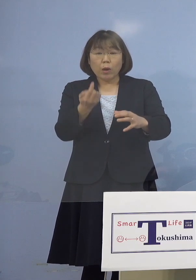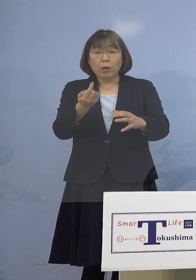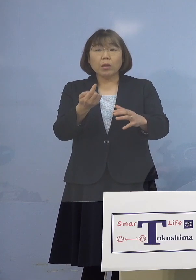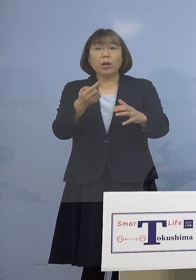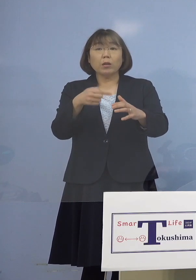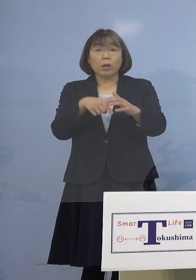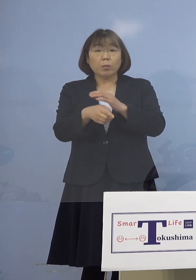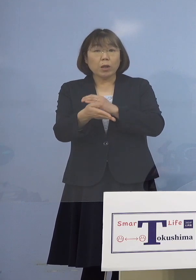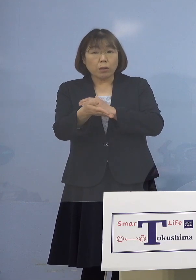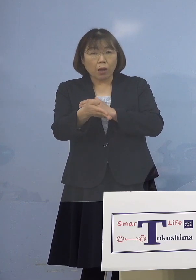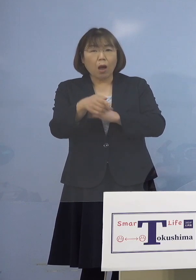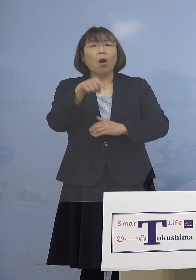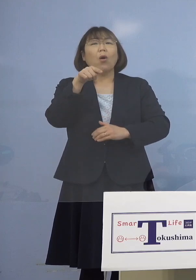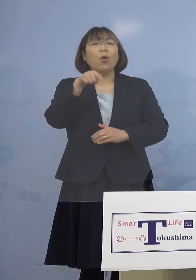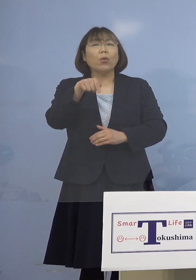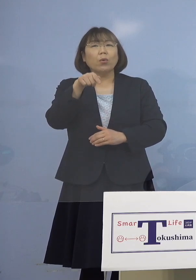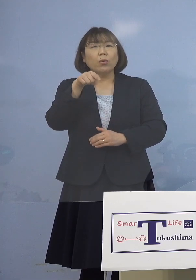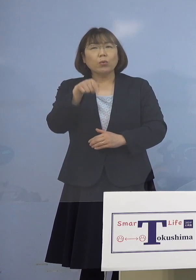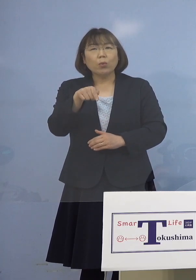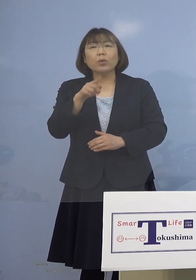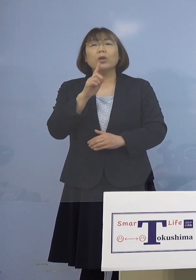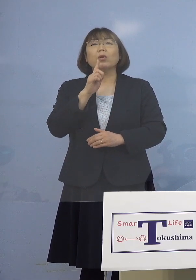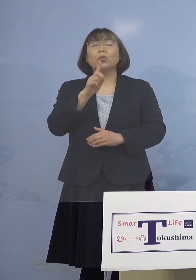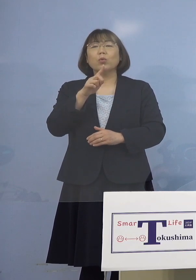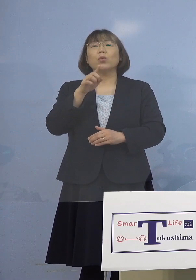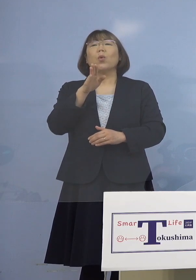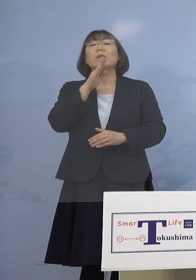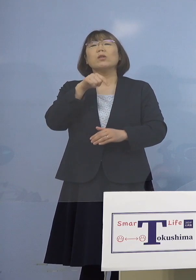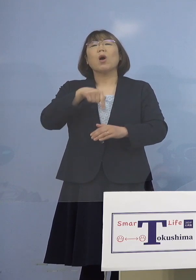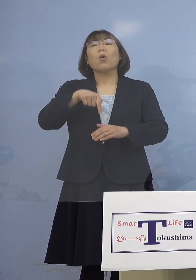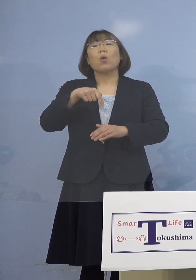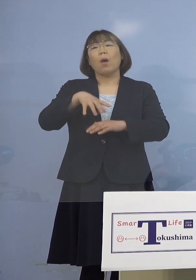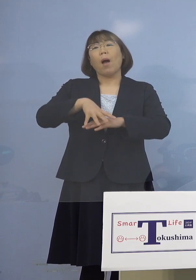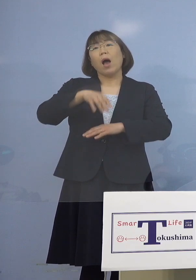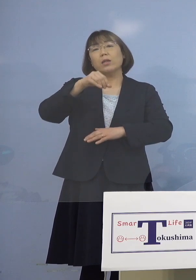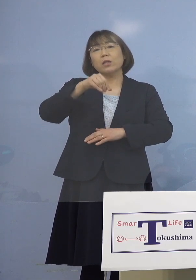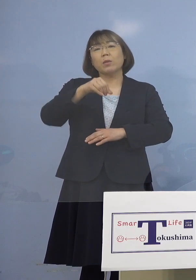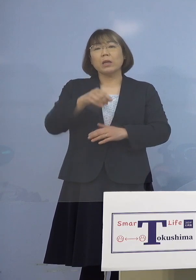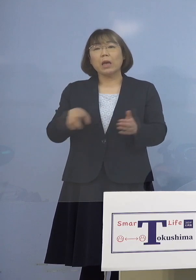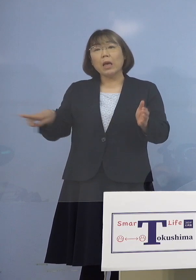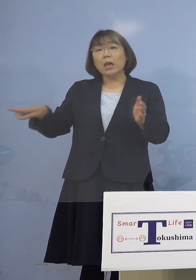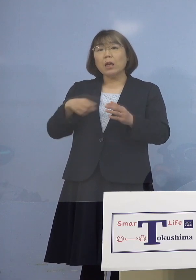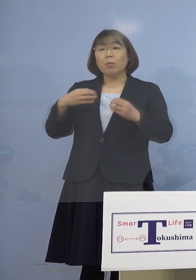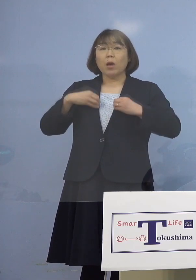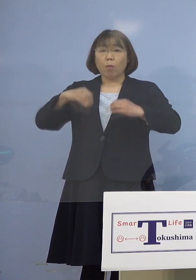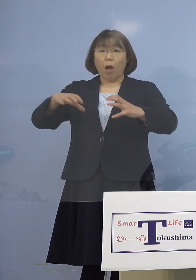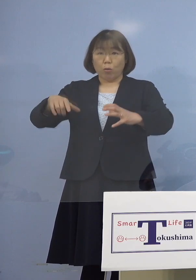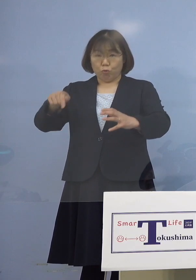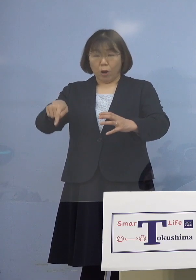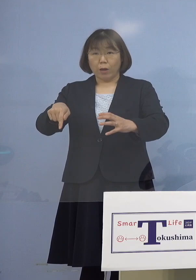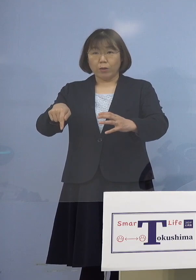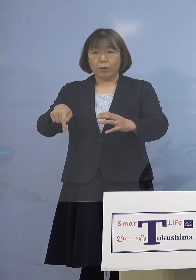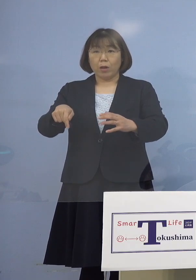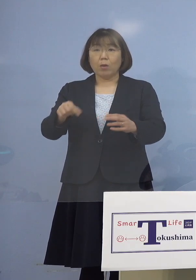（知事） それでいくと実は初めての事例です つまりこれまでのクラスターが出たのは いわゆるカラオケ店